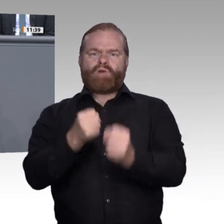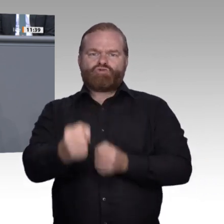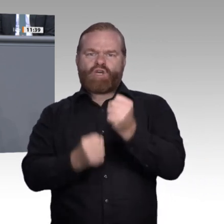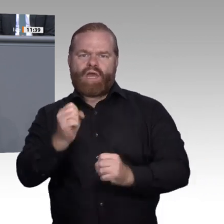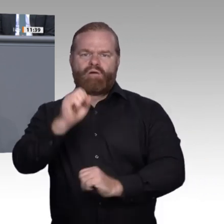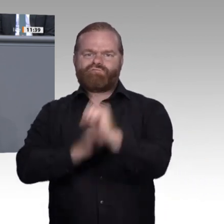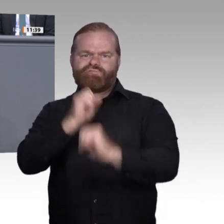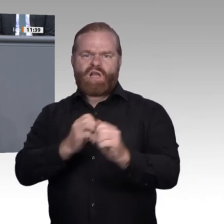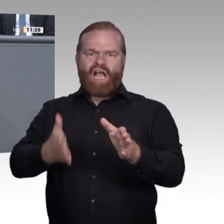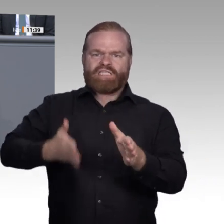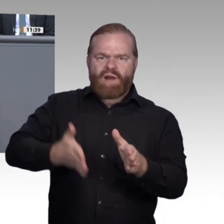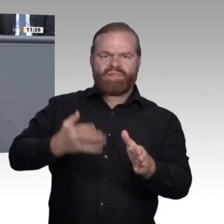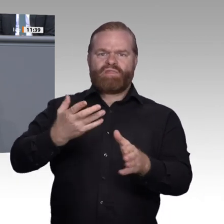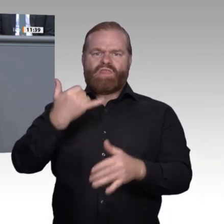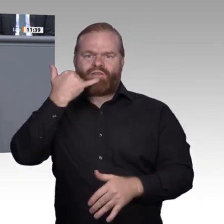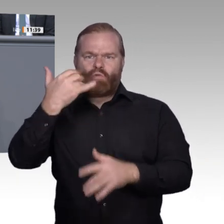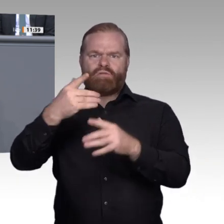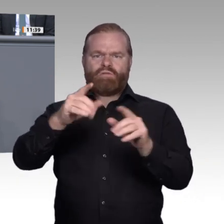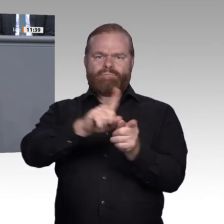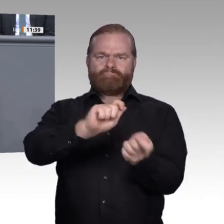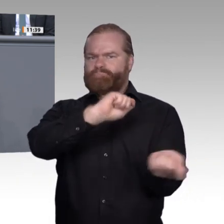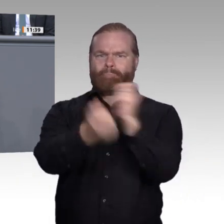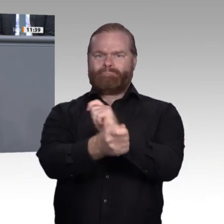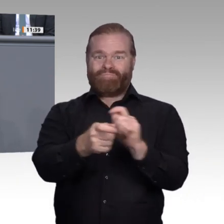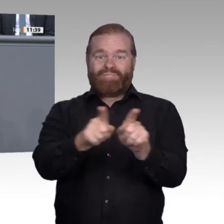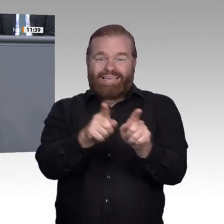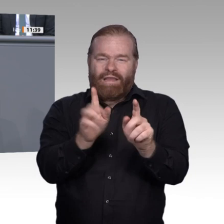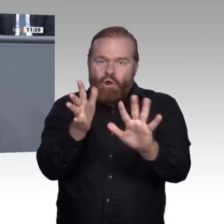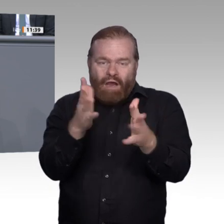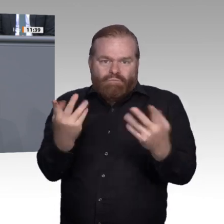Digitalisierung angstfrei und ohne Schaum vor dem Mund führen möchte, ist die begriffliche